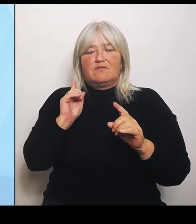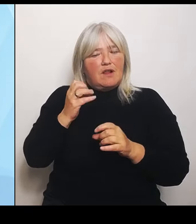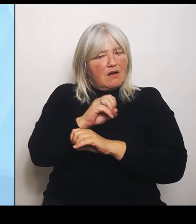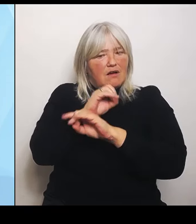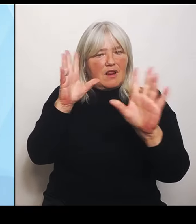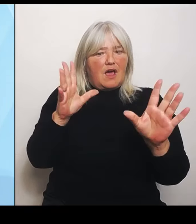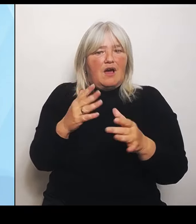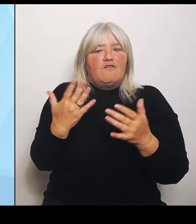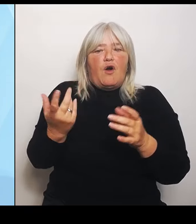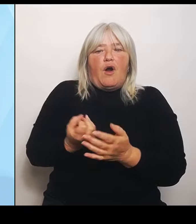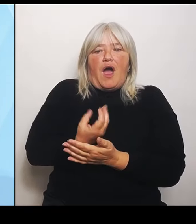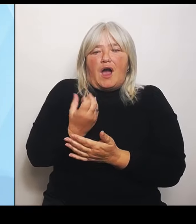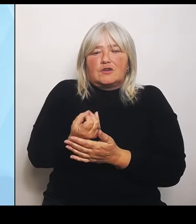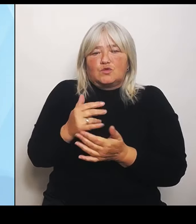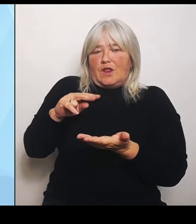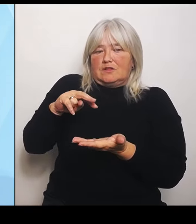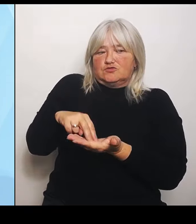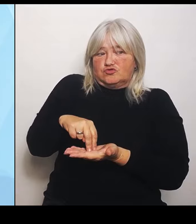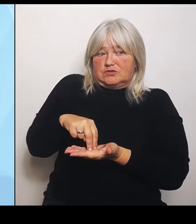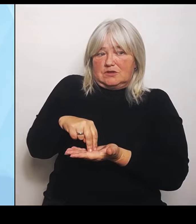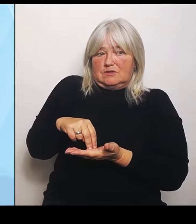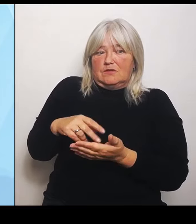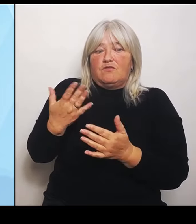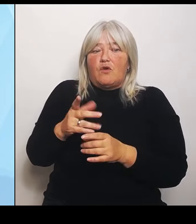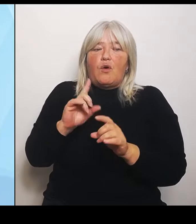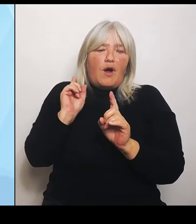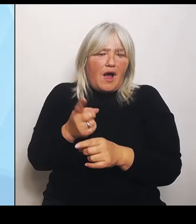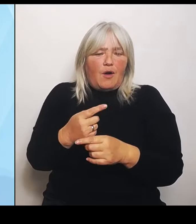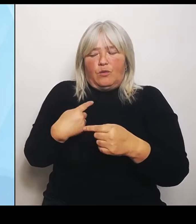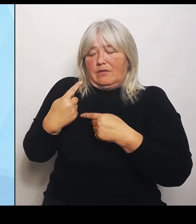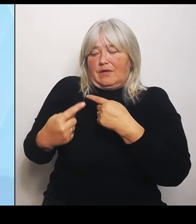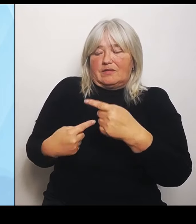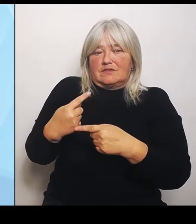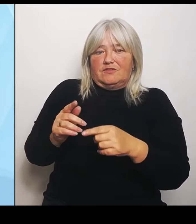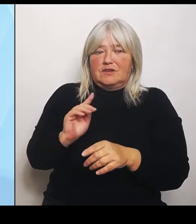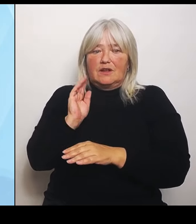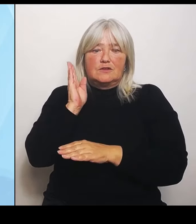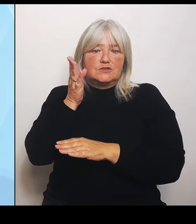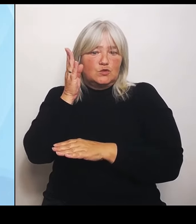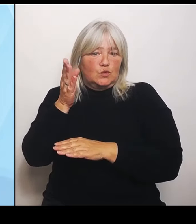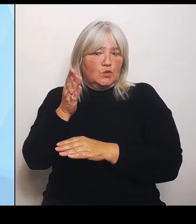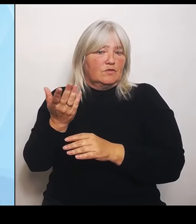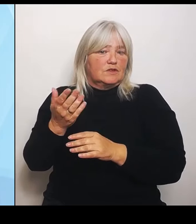entwickeln können, um den künftigen Vorgaben aus der Krankenhausreform dann auch zu besprechen. Das ist ganz wichtig